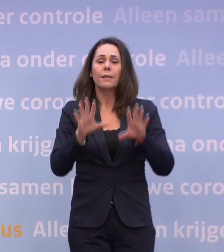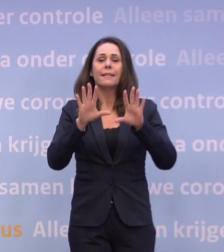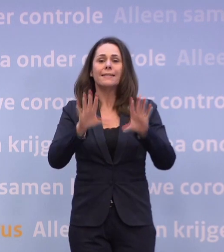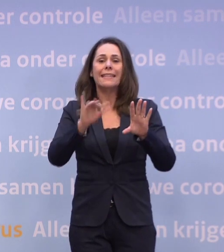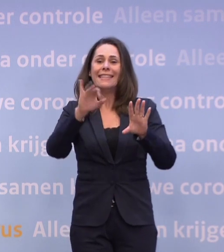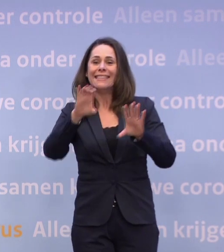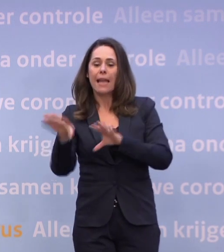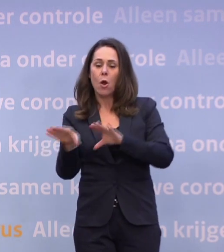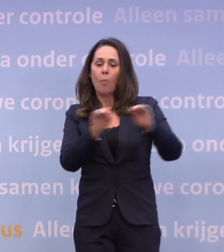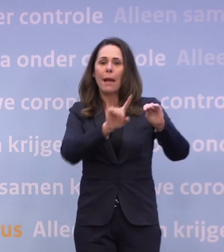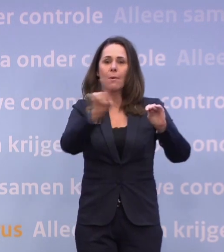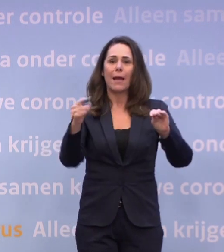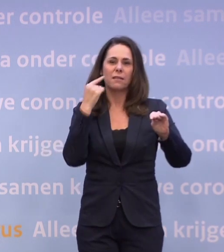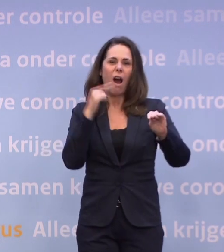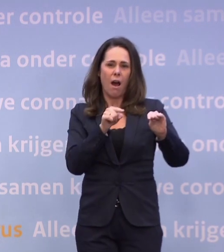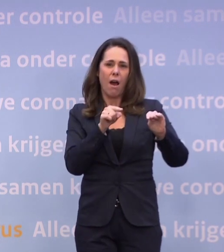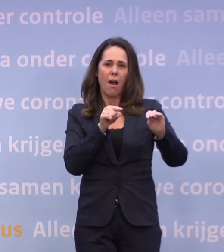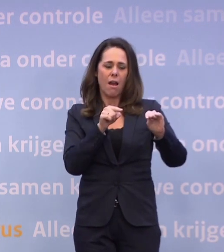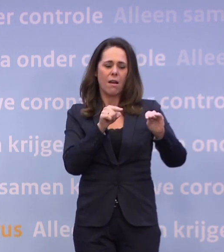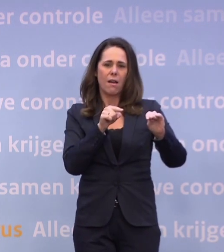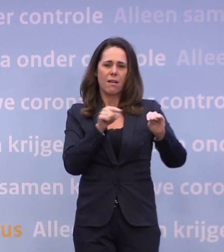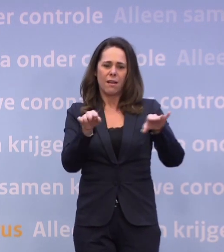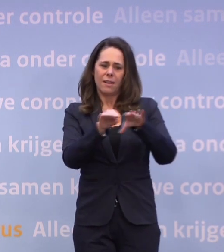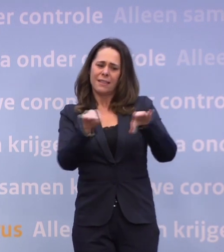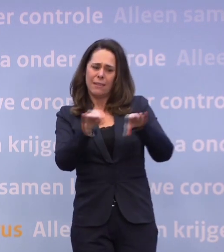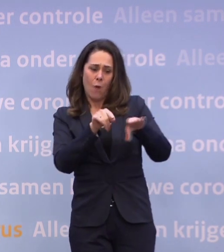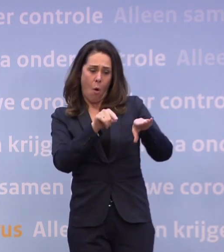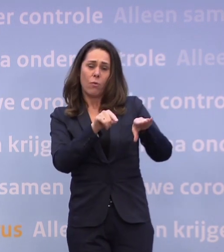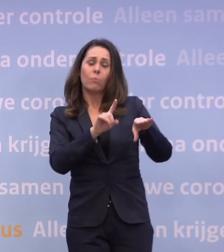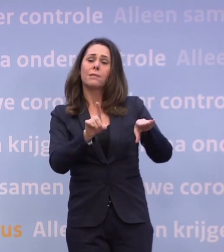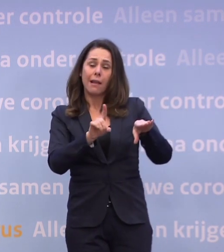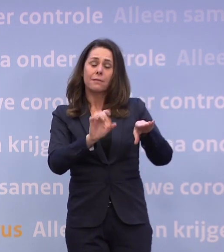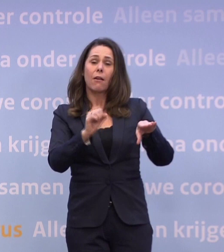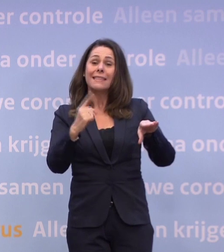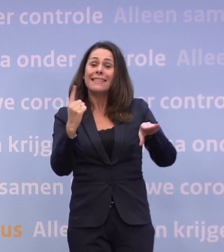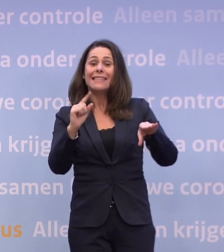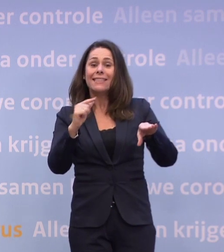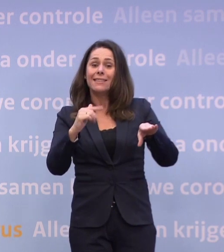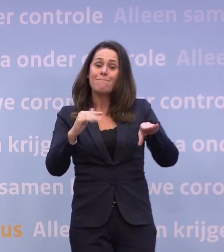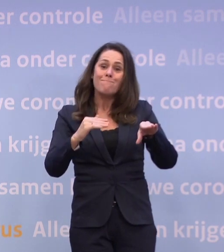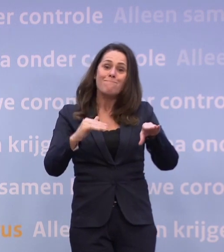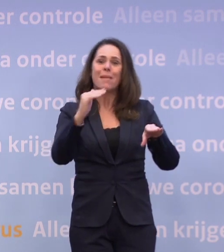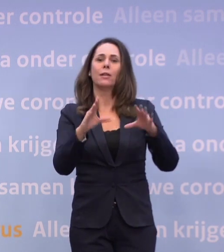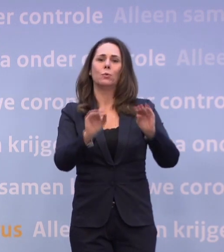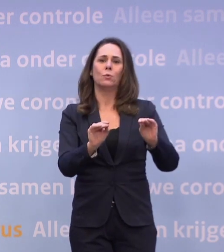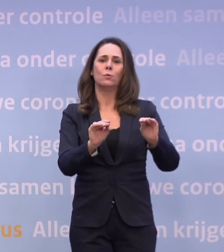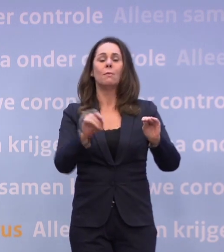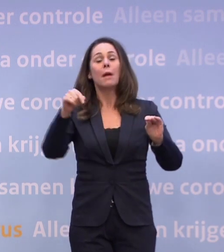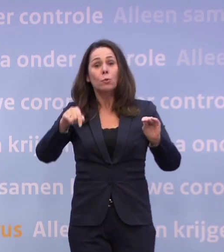Dat is het niveau waarop we voorzichtig weer wat meer zouden kunnen. Maar we zitten nu op meer dan het dubbele.